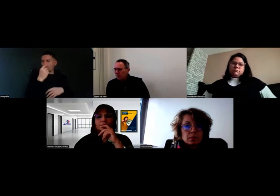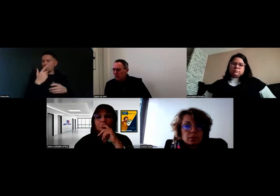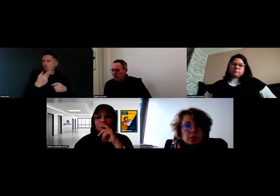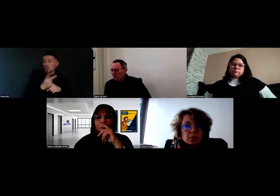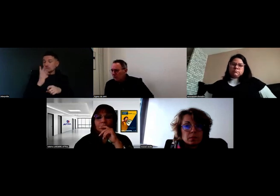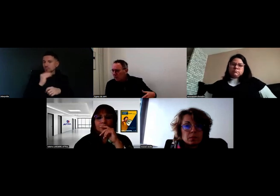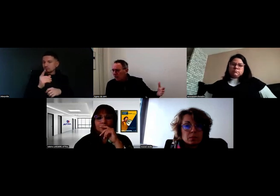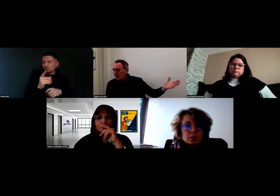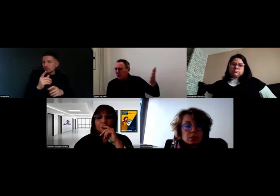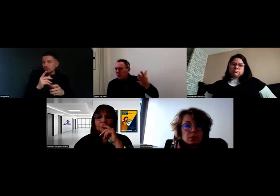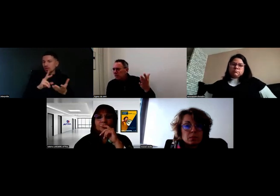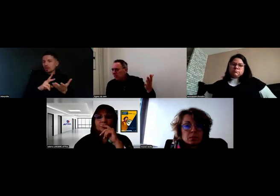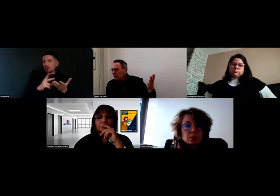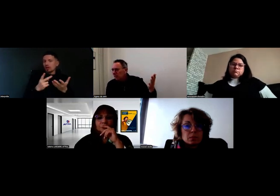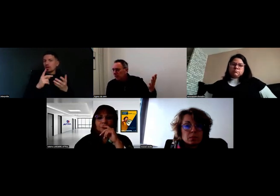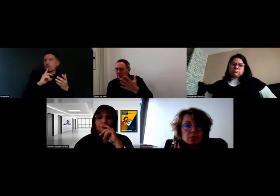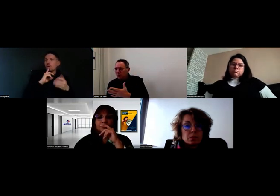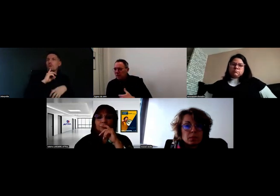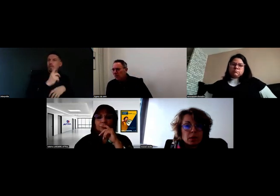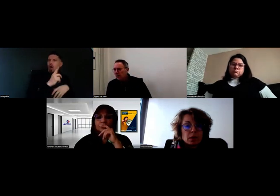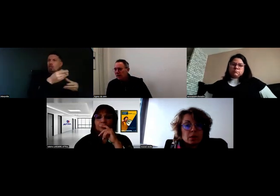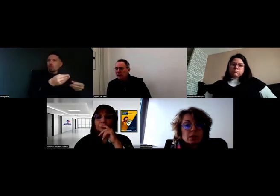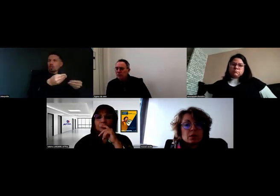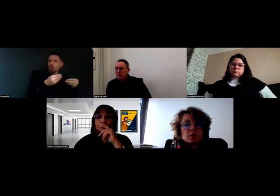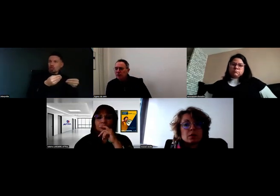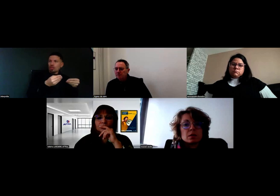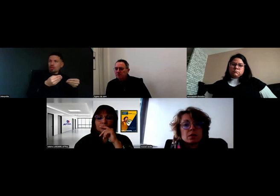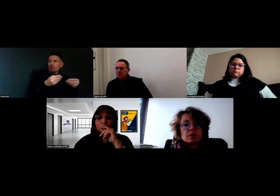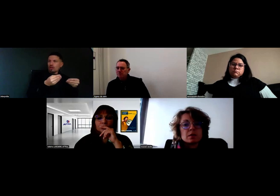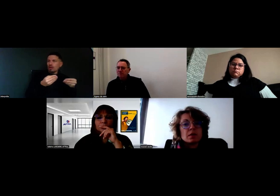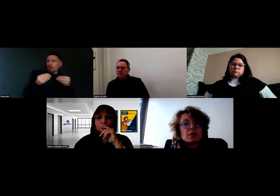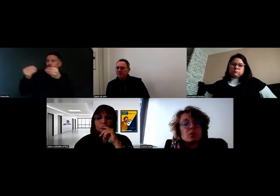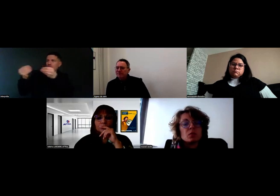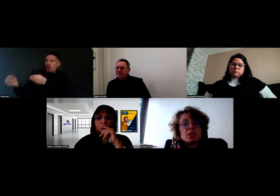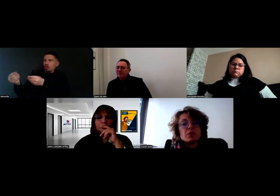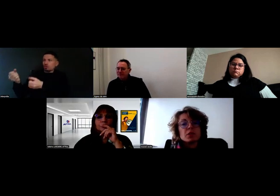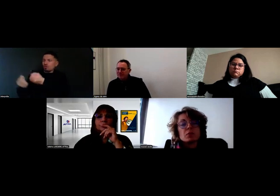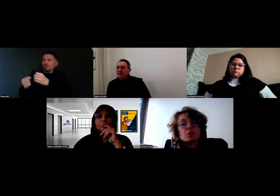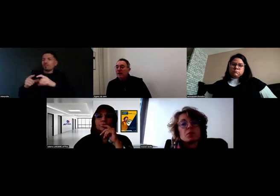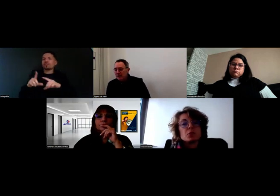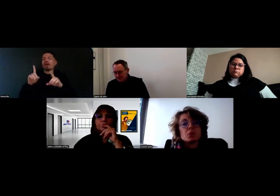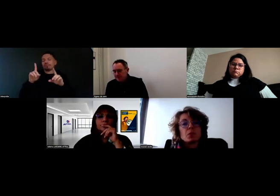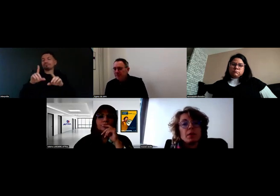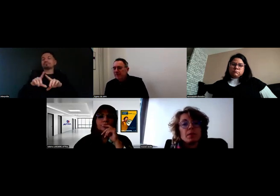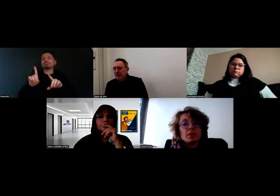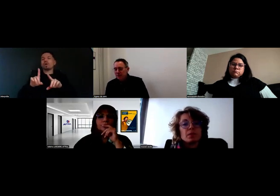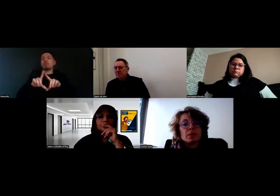entre la commande et les chauffeurs. C'est les bons de livraison, je crois.